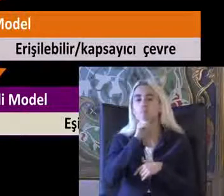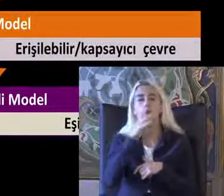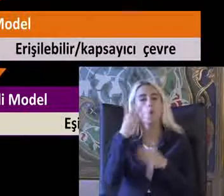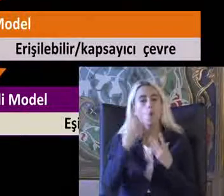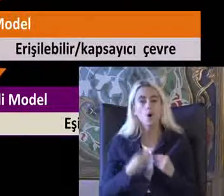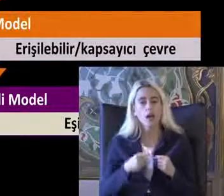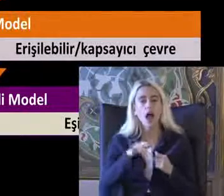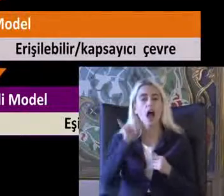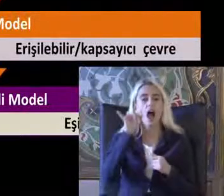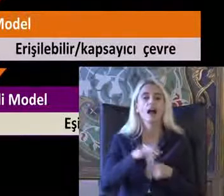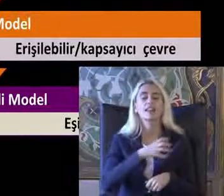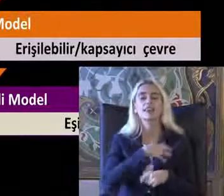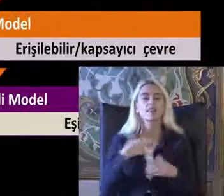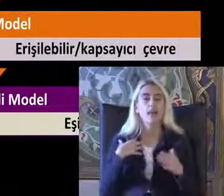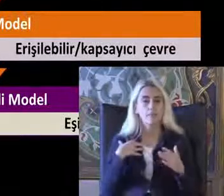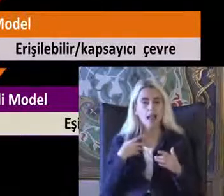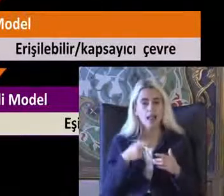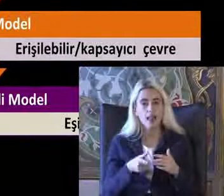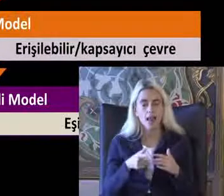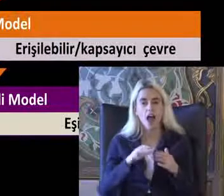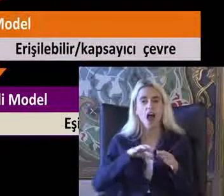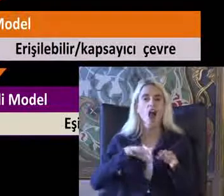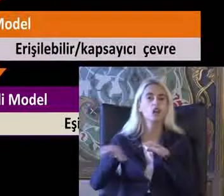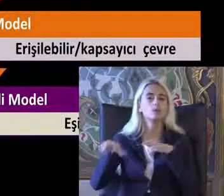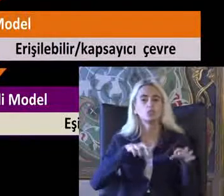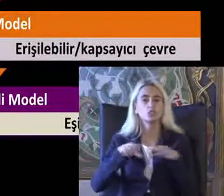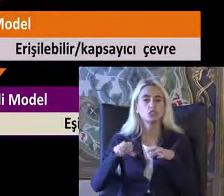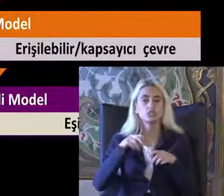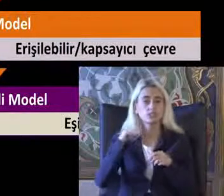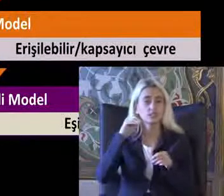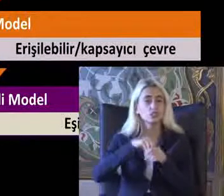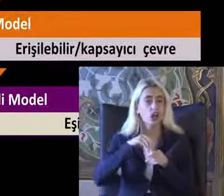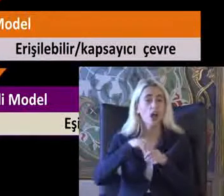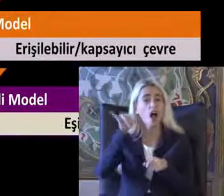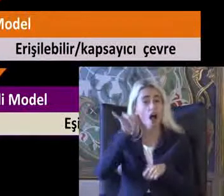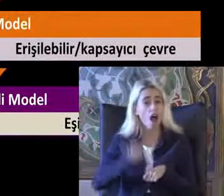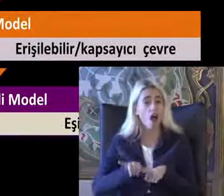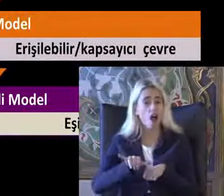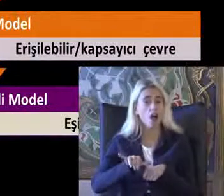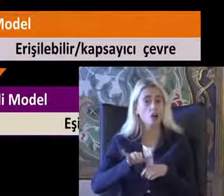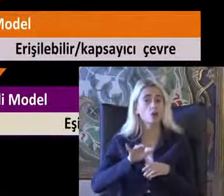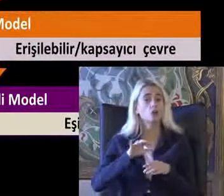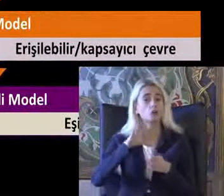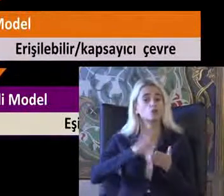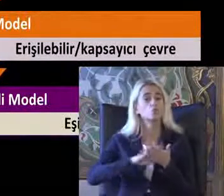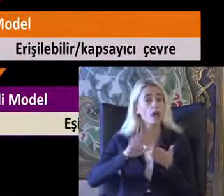Akdem 50 model Ayrımcılık bazında Haklar Düzleminde engelli